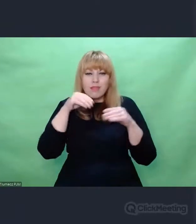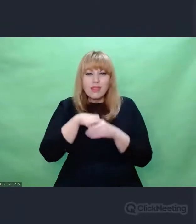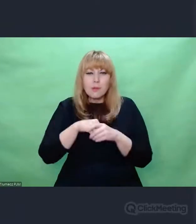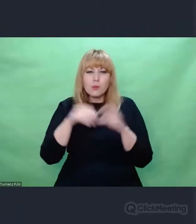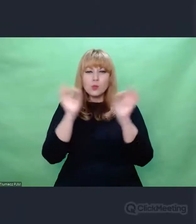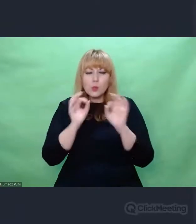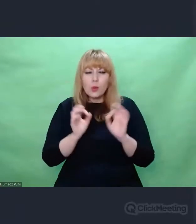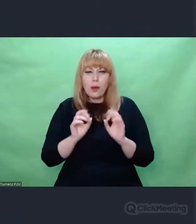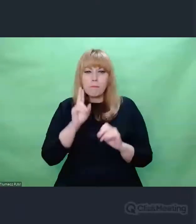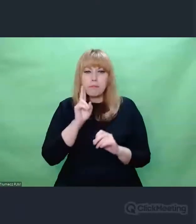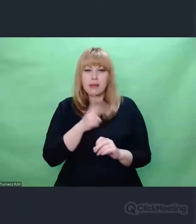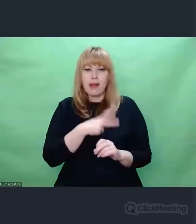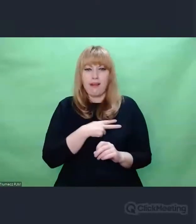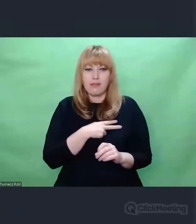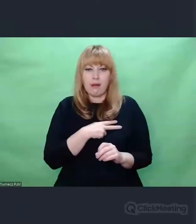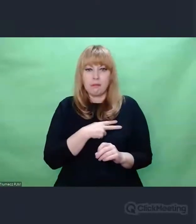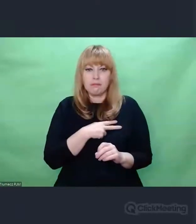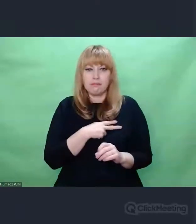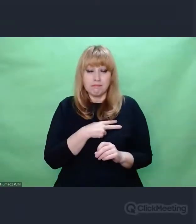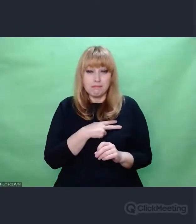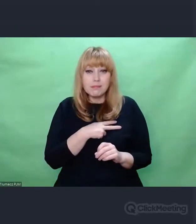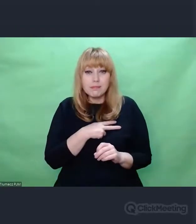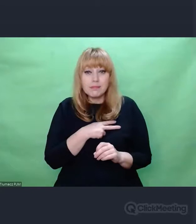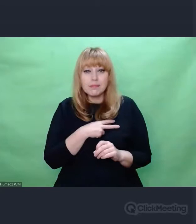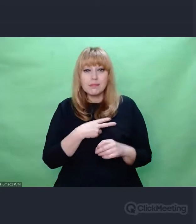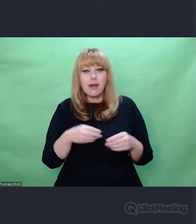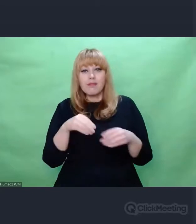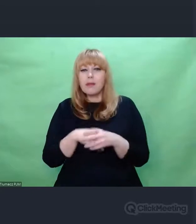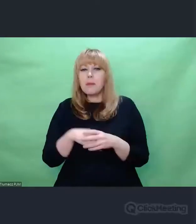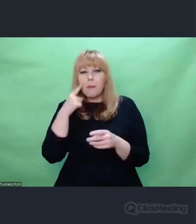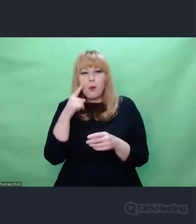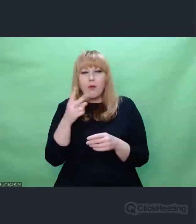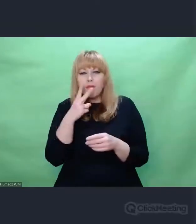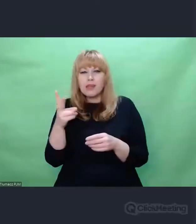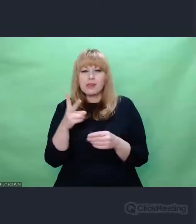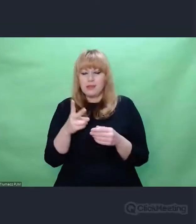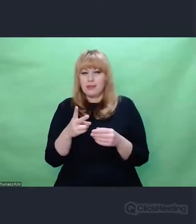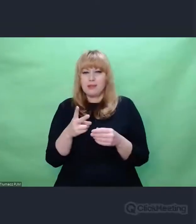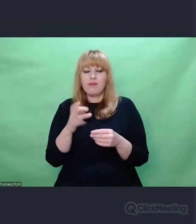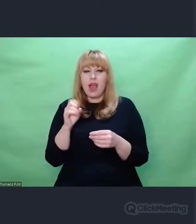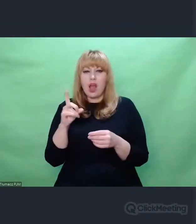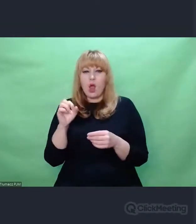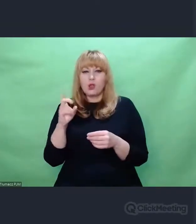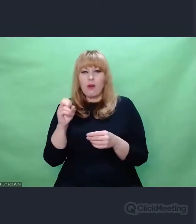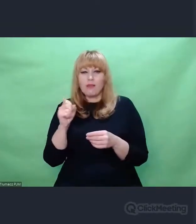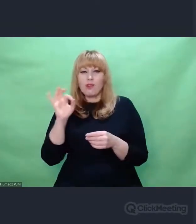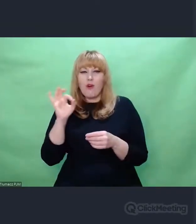w swoich pięknych szkicach i mówił wielokrotnie, że to się przenosi dalej.